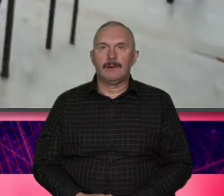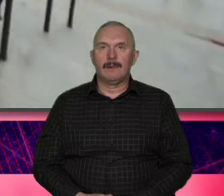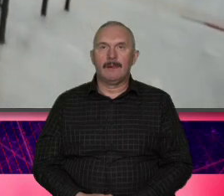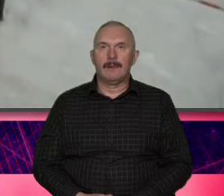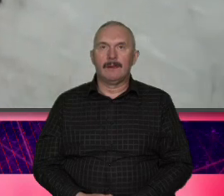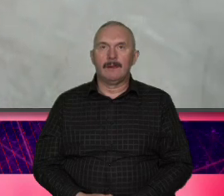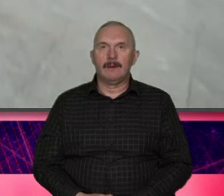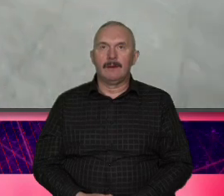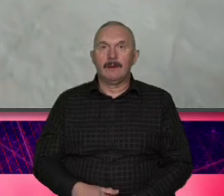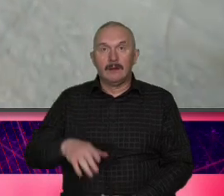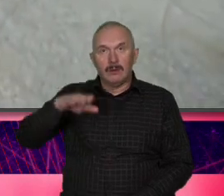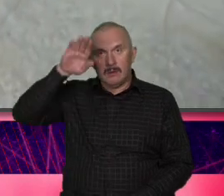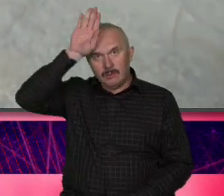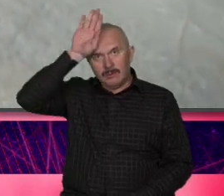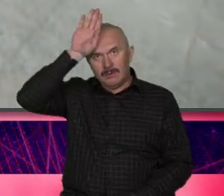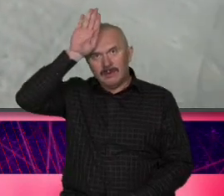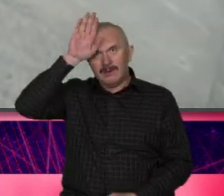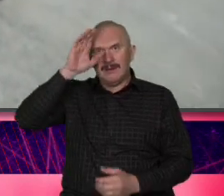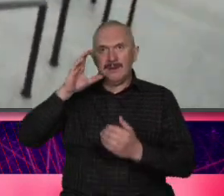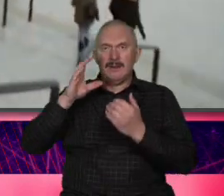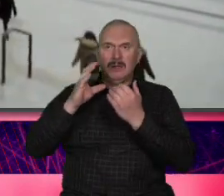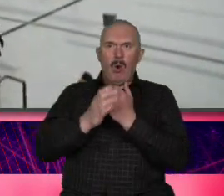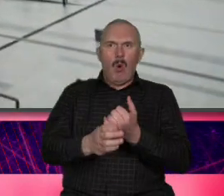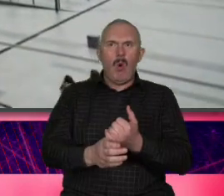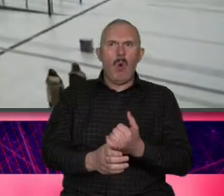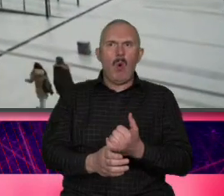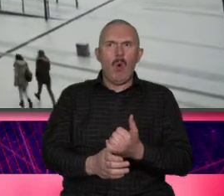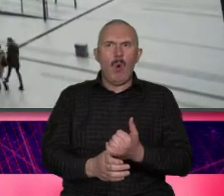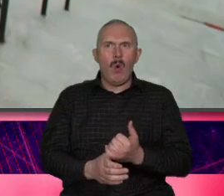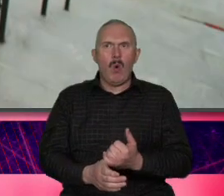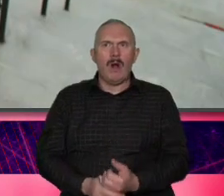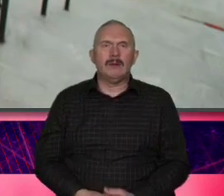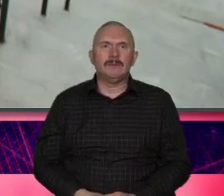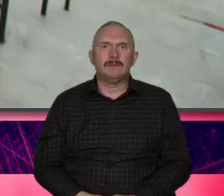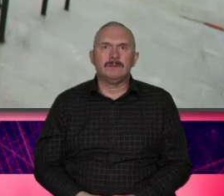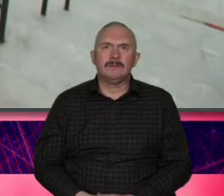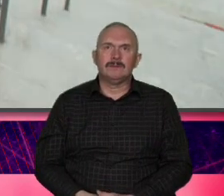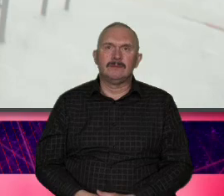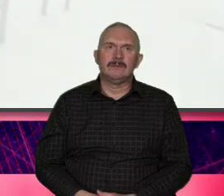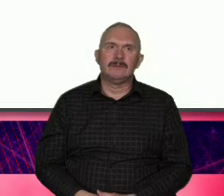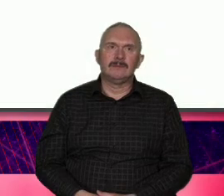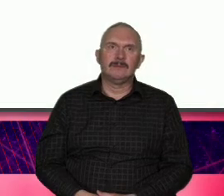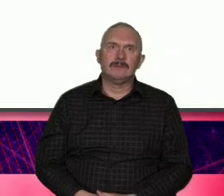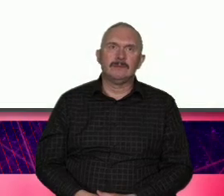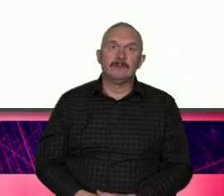Łódź [ __ ] tak to się wydarzyło poznałem